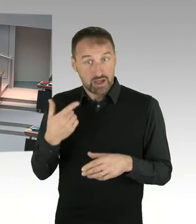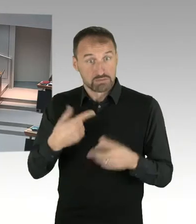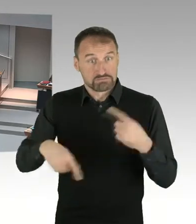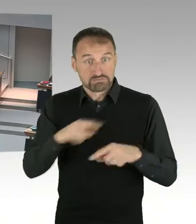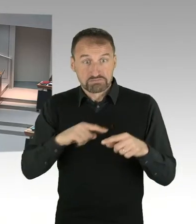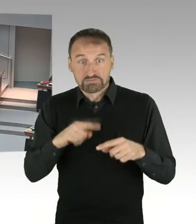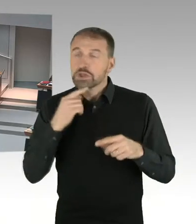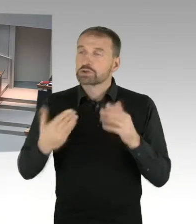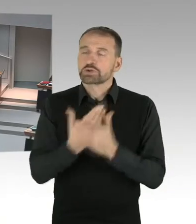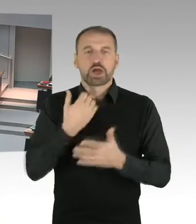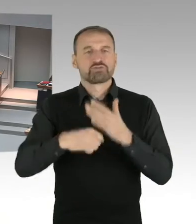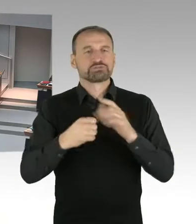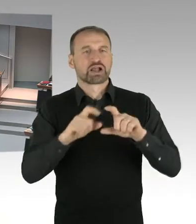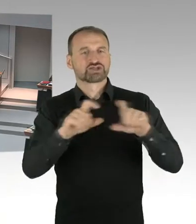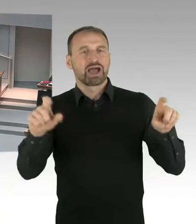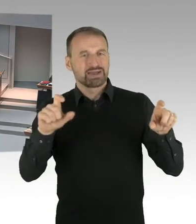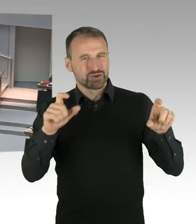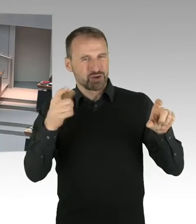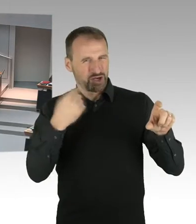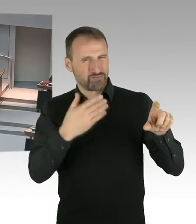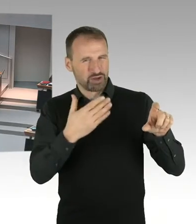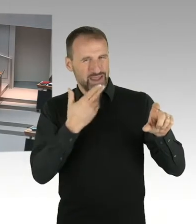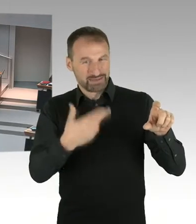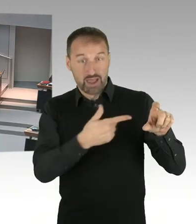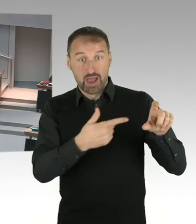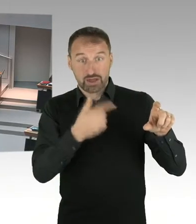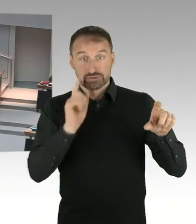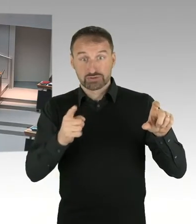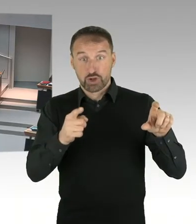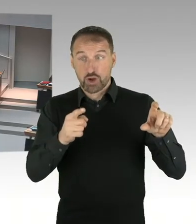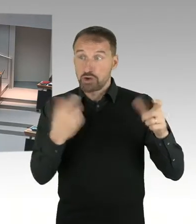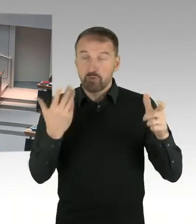die Höhe der Erbpacht, des Erbpacht Zinses, sind denn heute schon erfüllt?